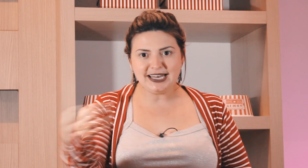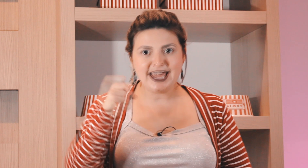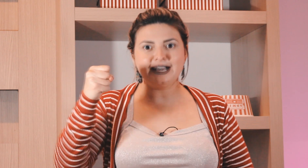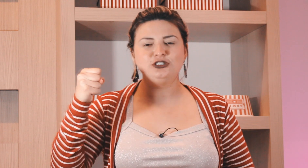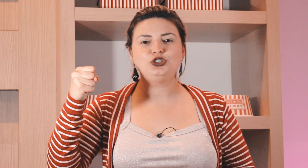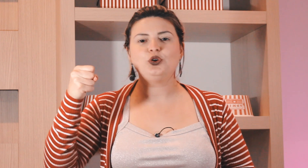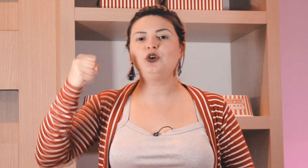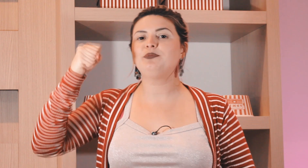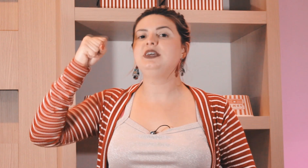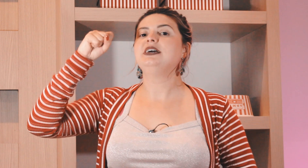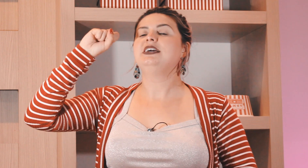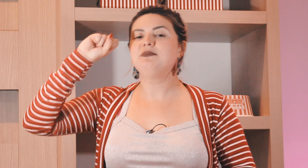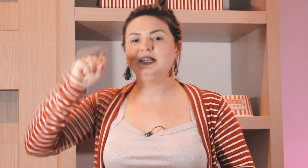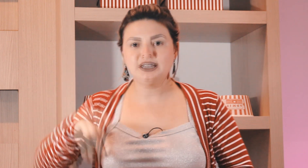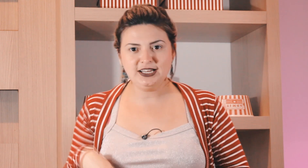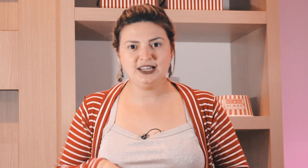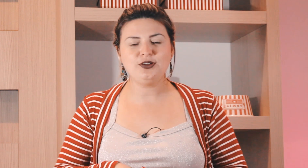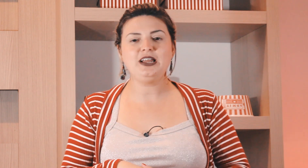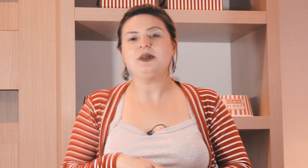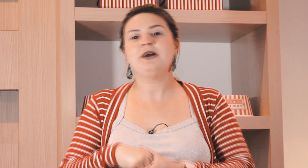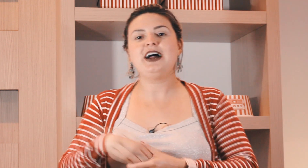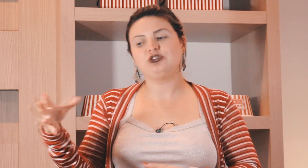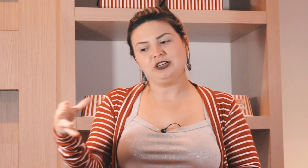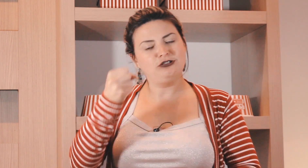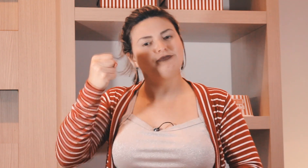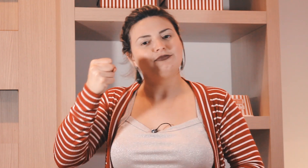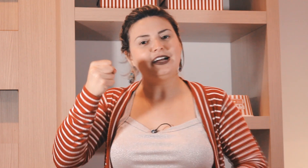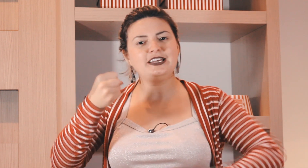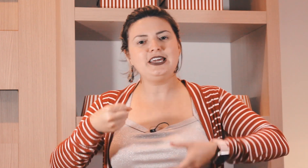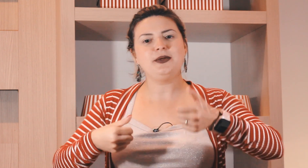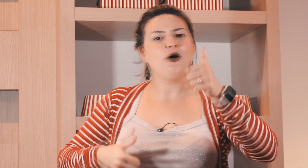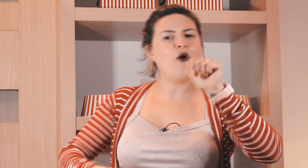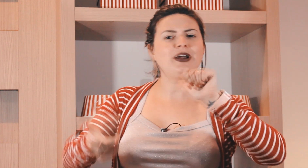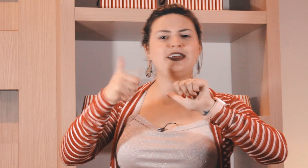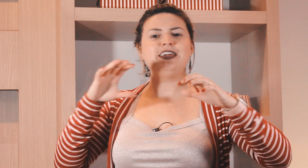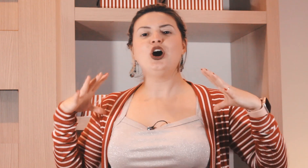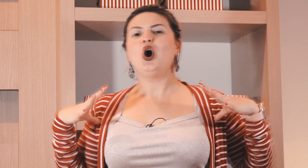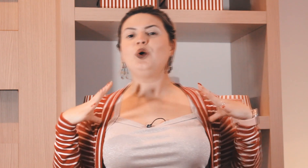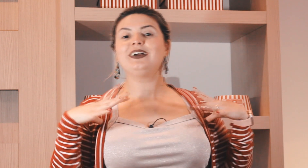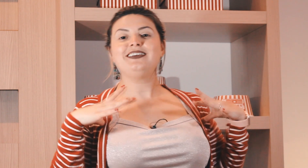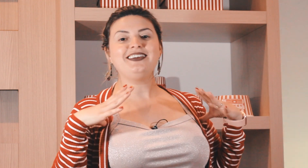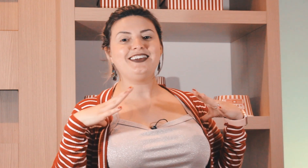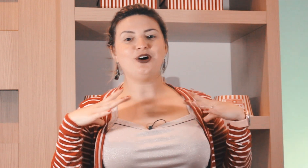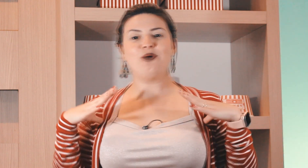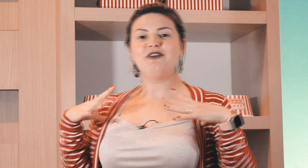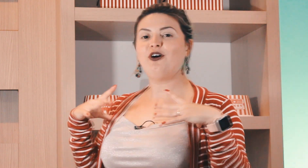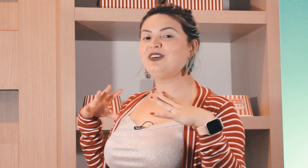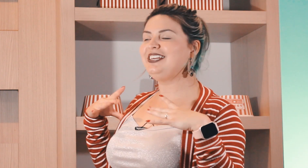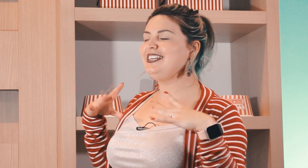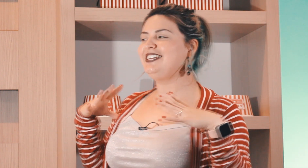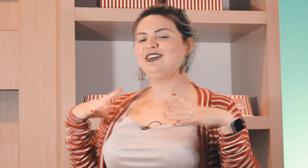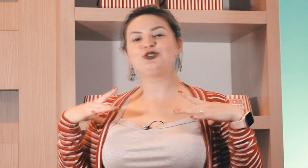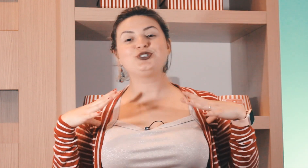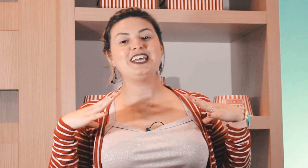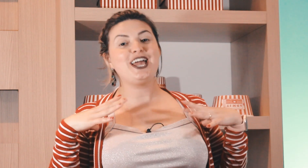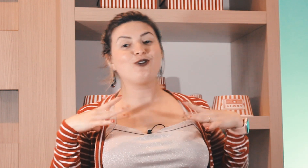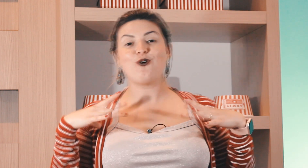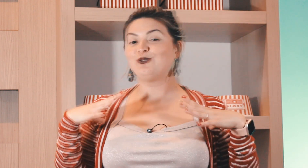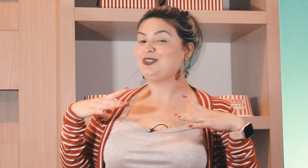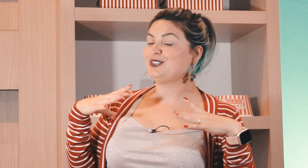na caneca de chopp e mandando ela para baixo então aqui ou aqui ou aqui ó uma folguinha um sossego